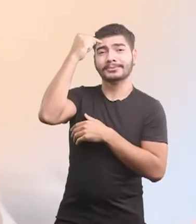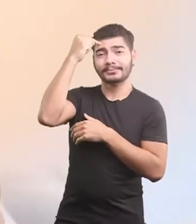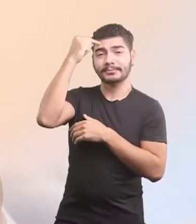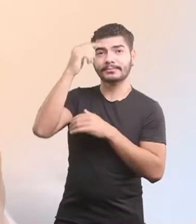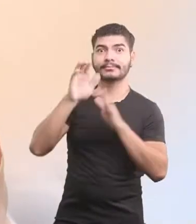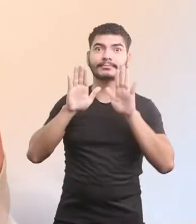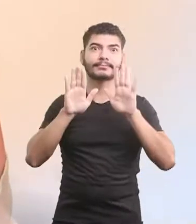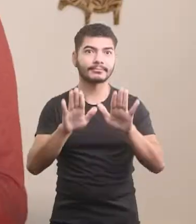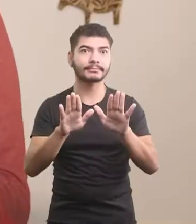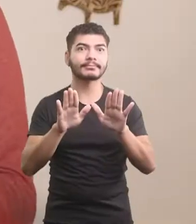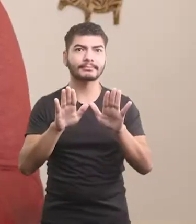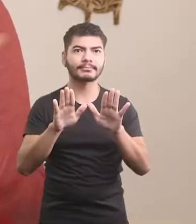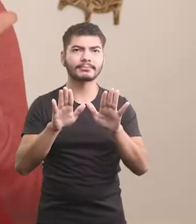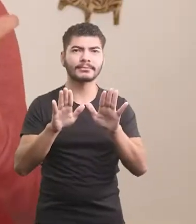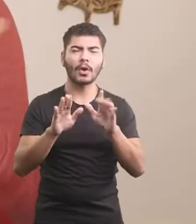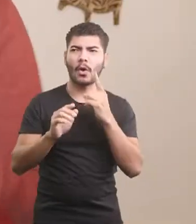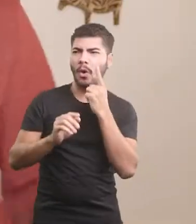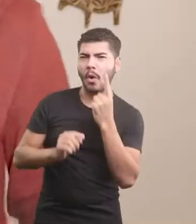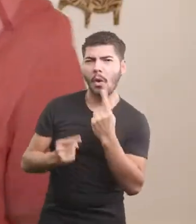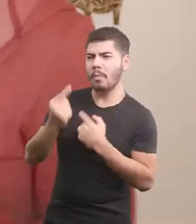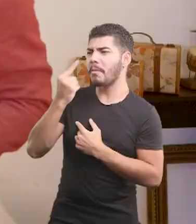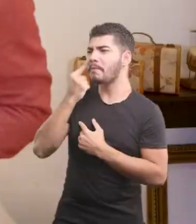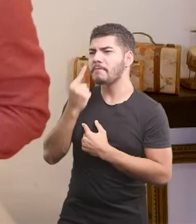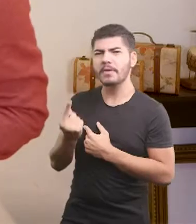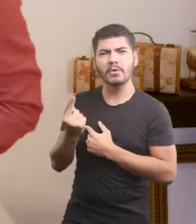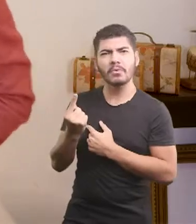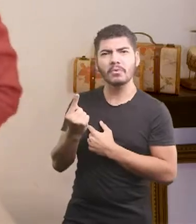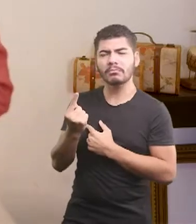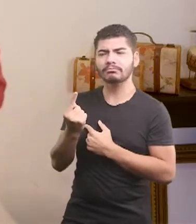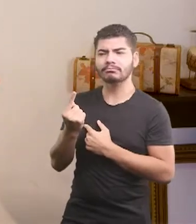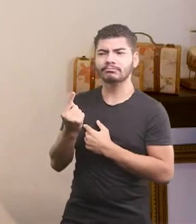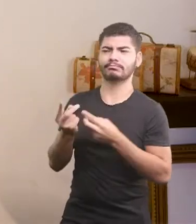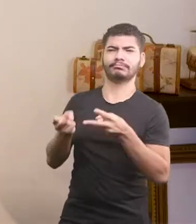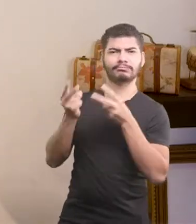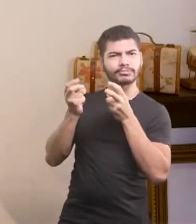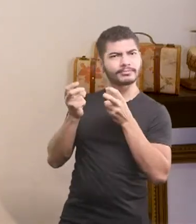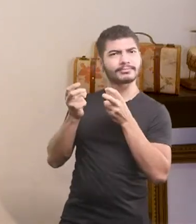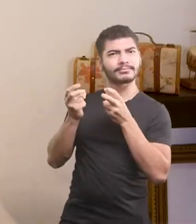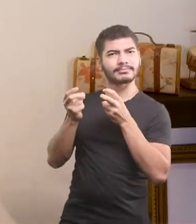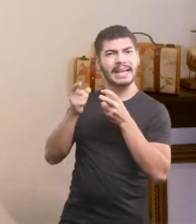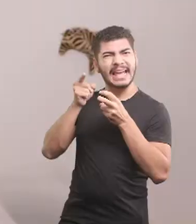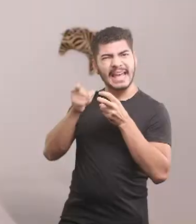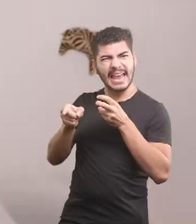Foi quando alguém do galinheiro observou